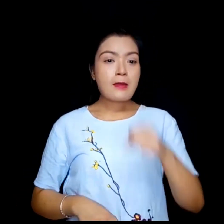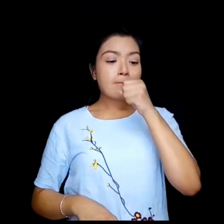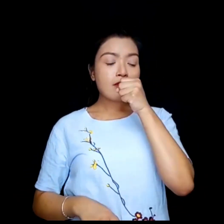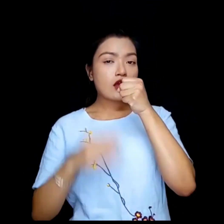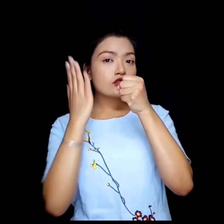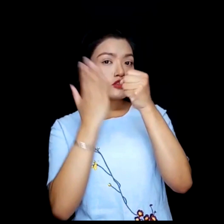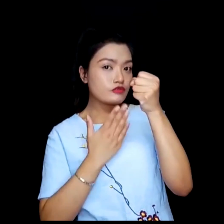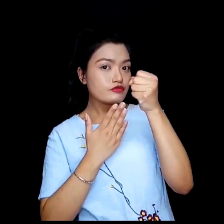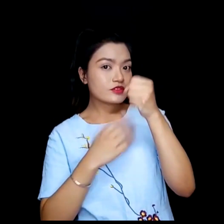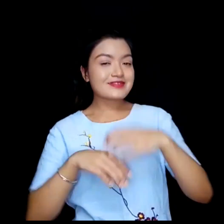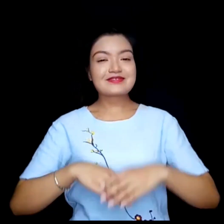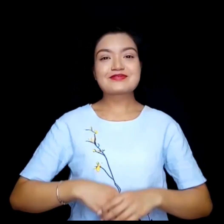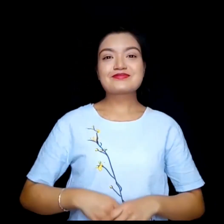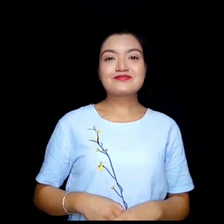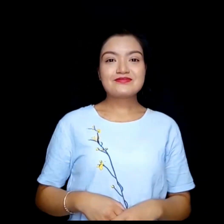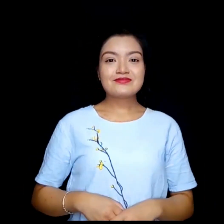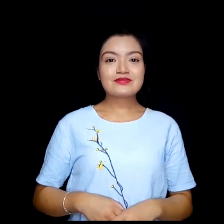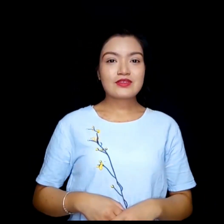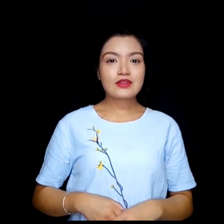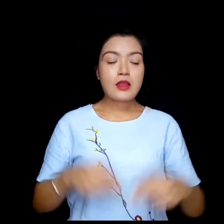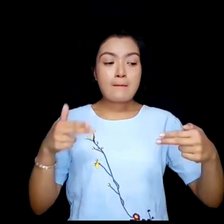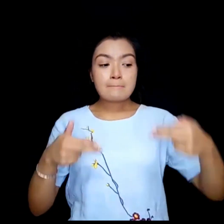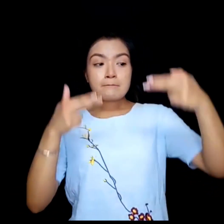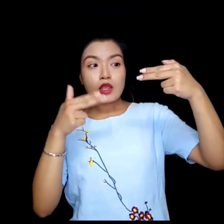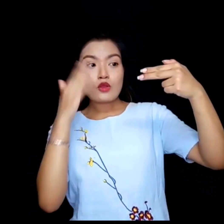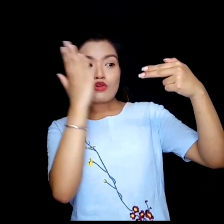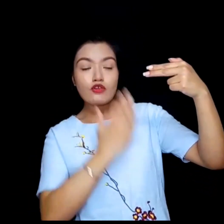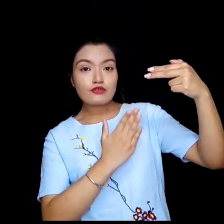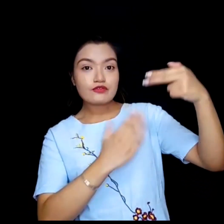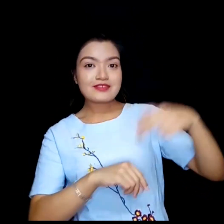Mic बन्द गर्नुहोस् Video बन्द गर्नुहोस्